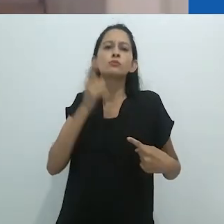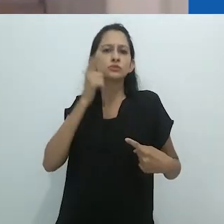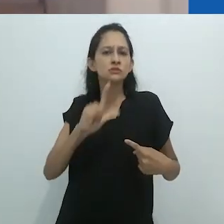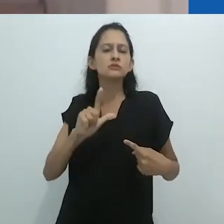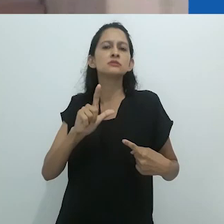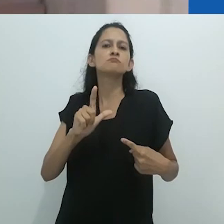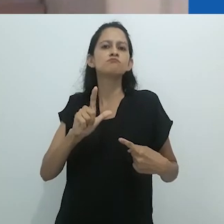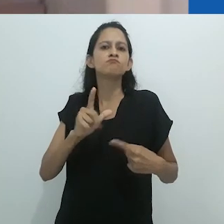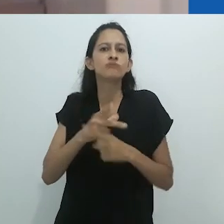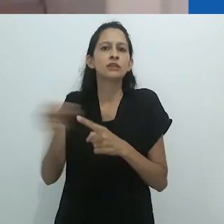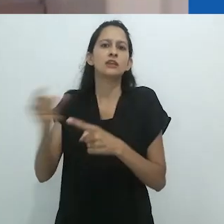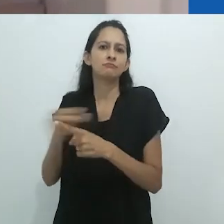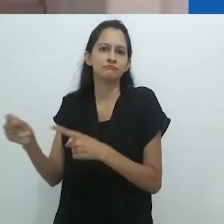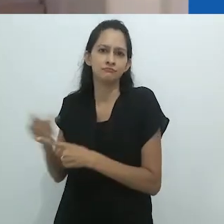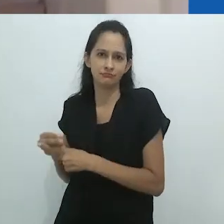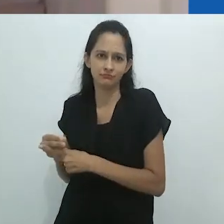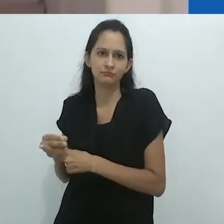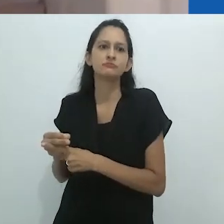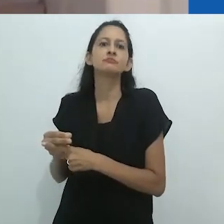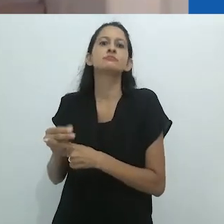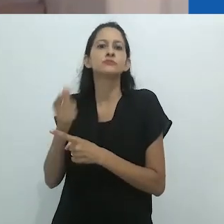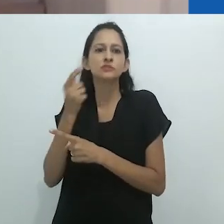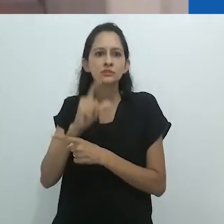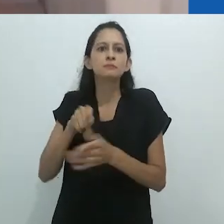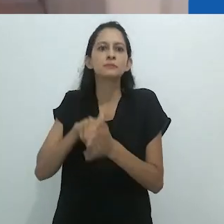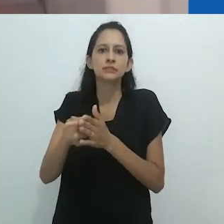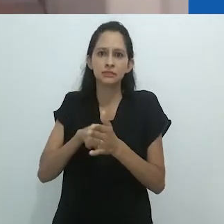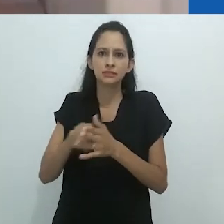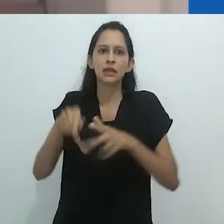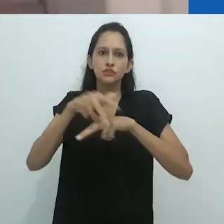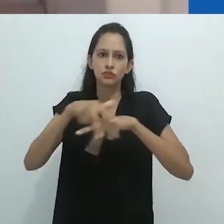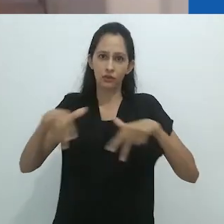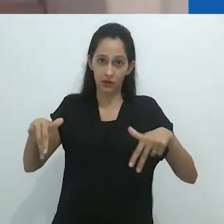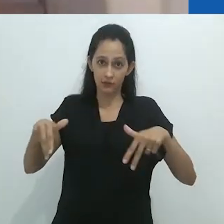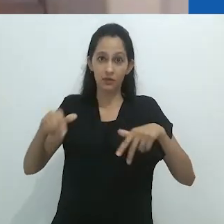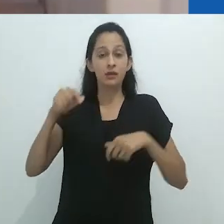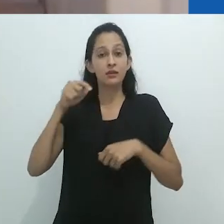Levando a sério o que os xamãs do Putumayo lhe disseram há tempos atrás,